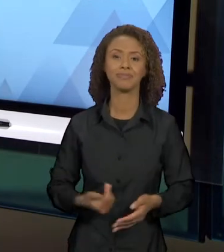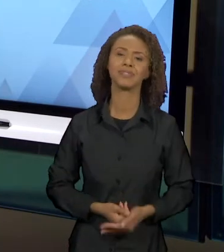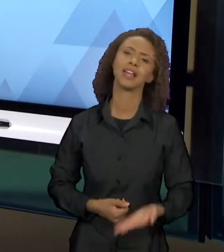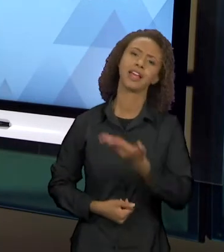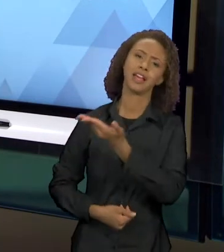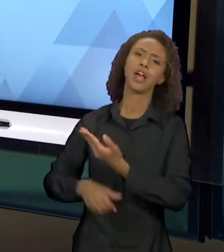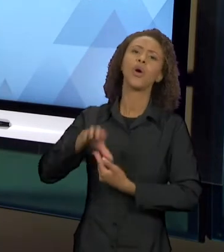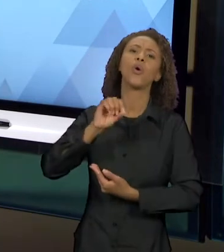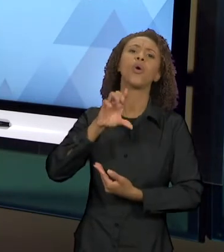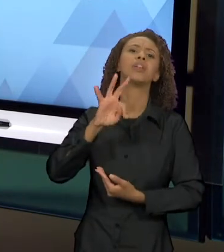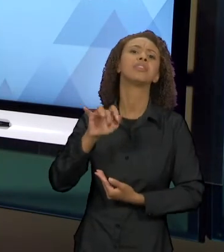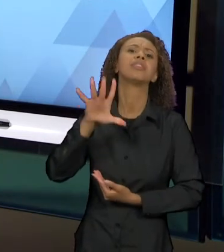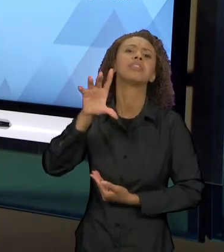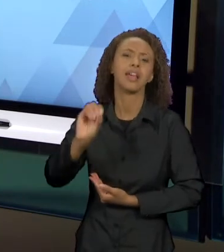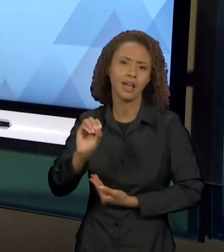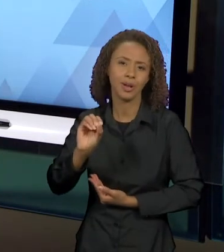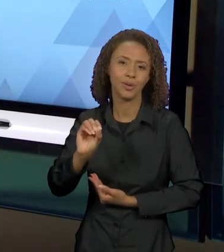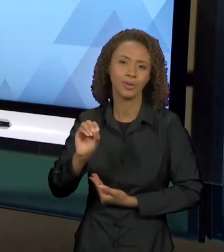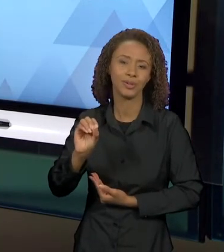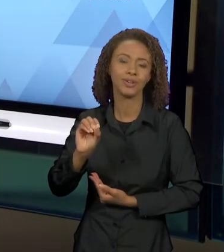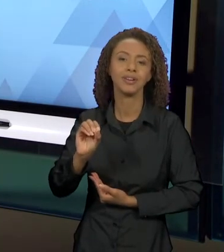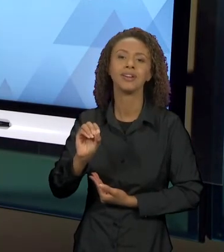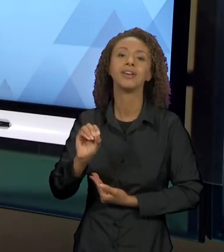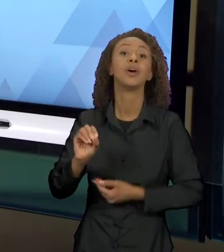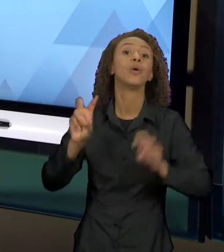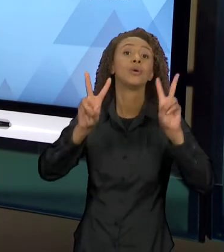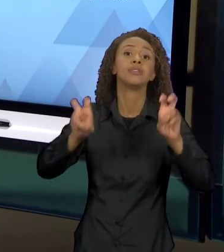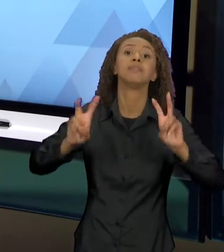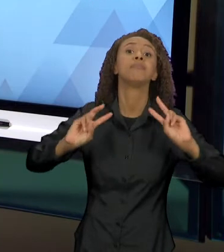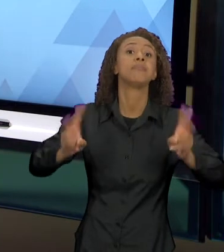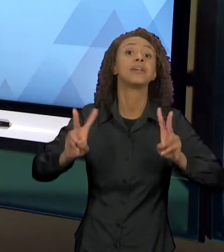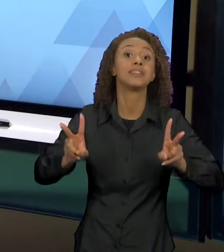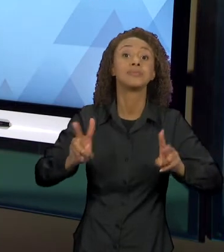TEM EXATAMENTE A MESMA TEMÁTICA, EM QUE OTELO